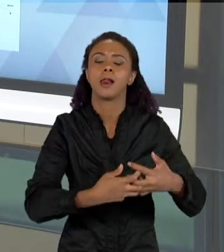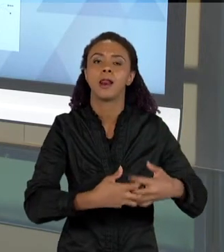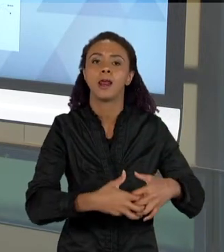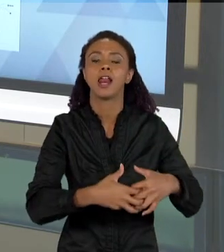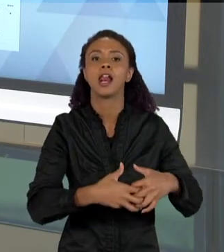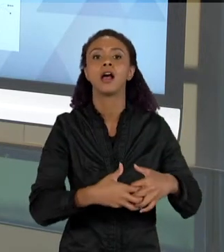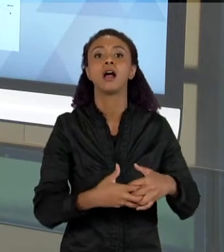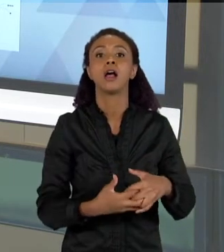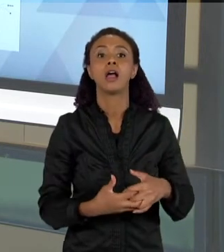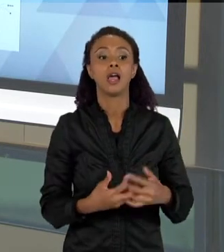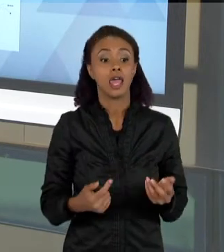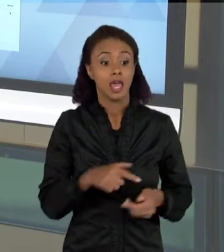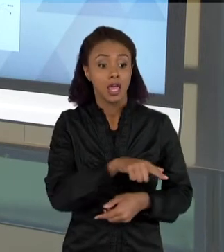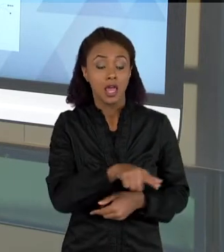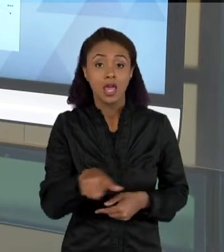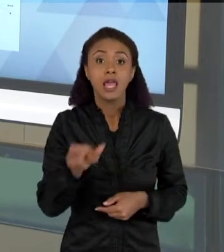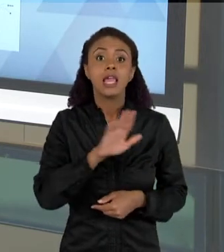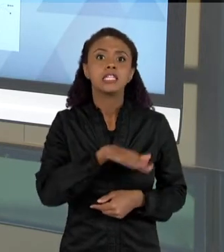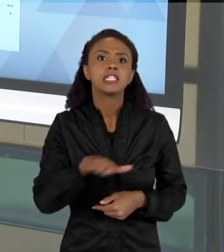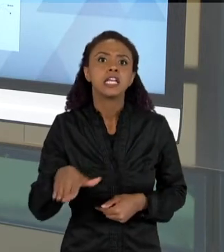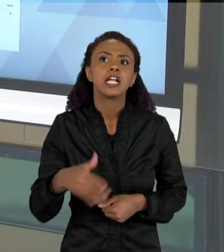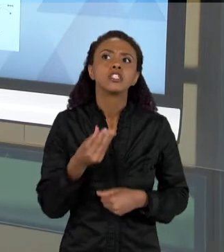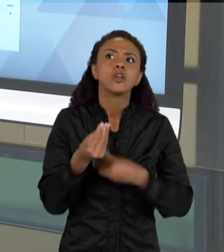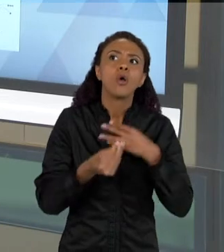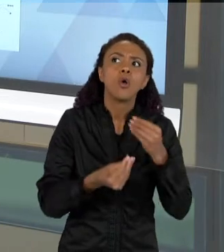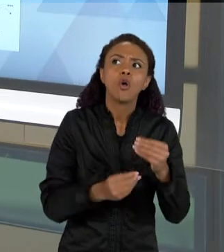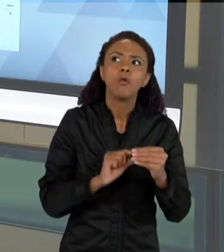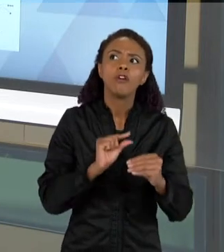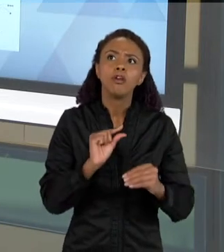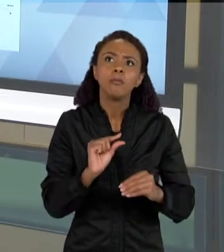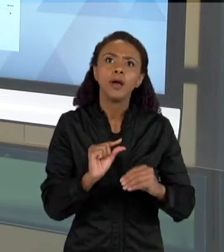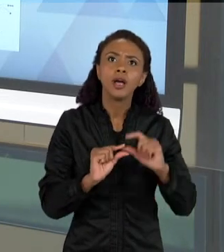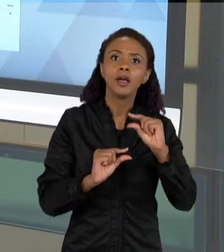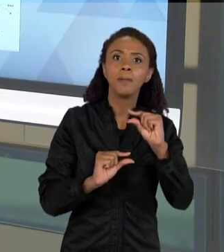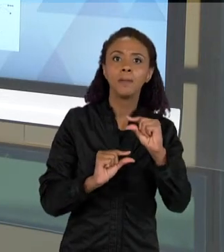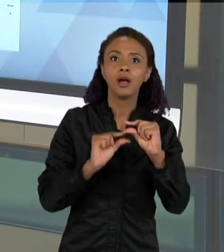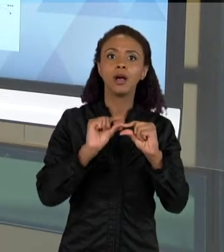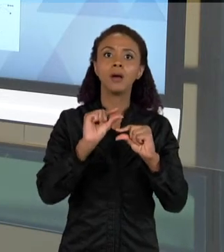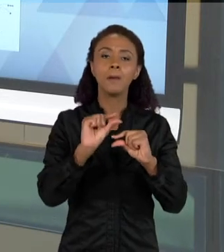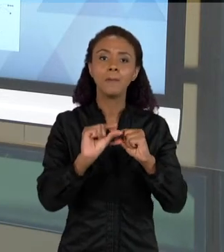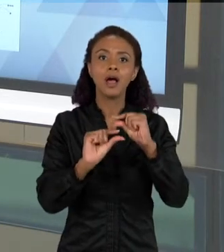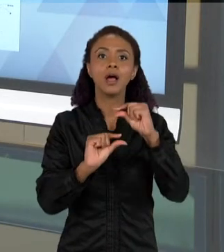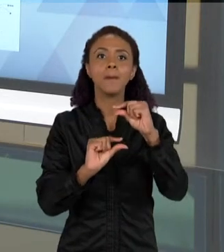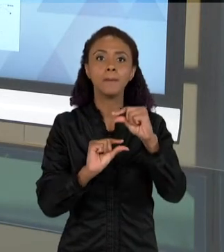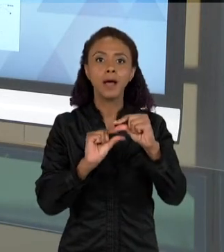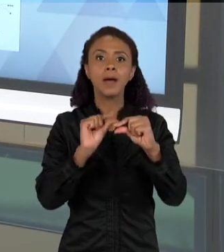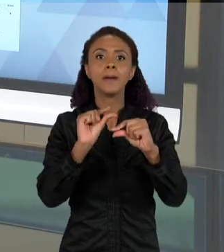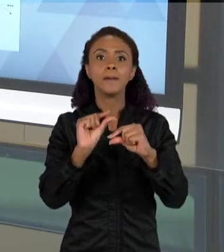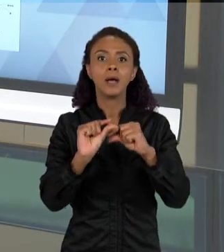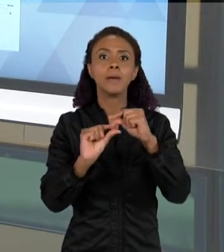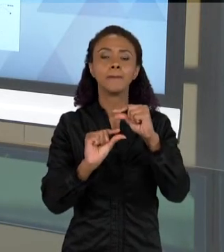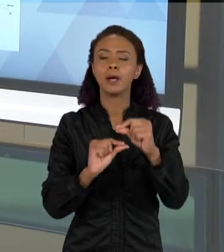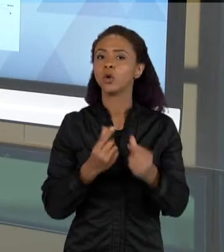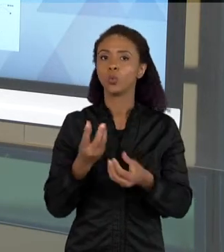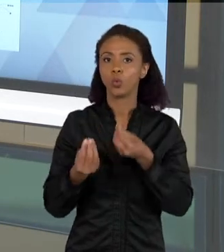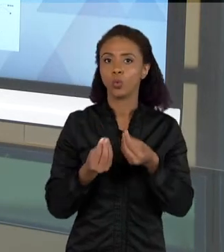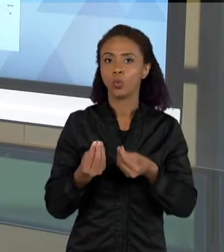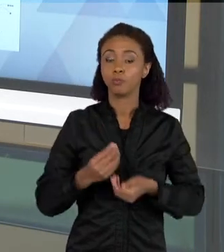ARGUMENTOS, COMO QUE ELES VÃO SE DANDO, E COMO ELES VÃO COMPONDO TEXTOS CADA VEZ MAIS COMPLEXOS. ISSO DAQUI É UMA